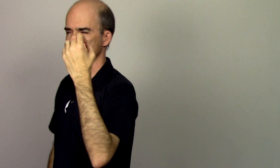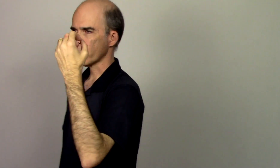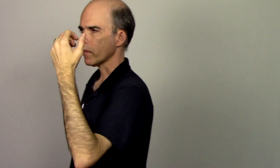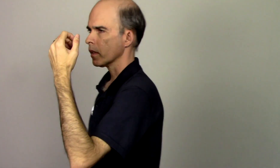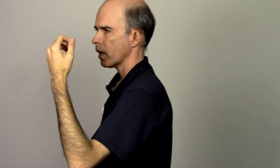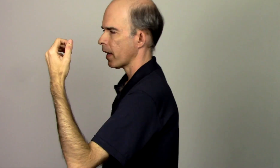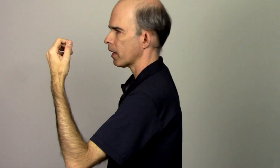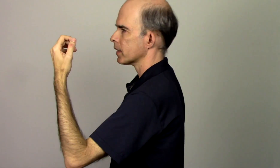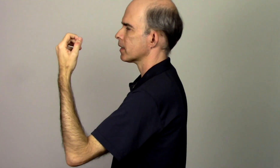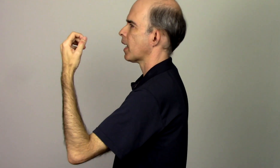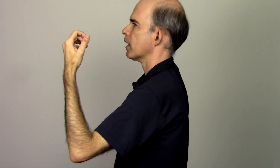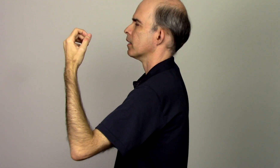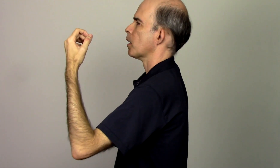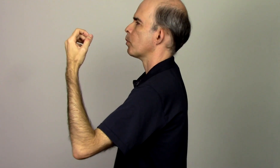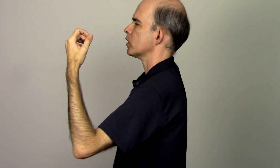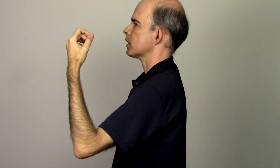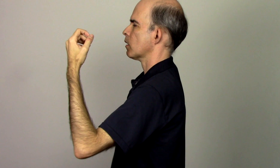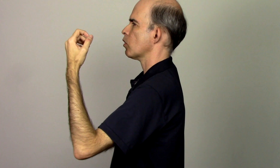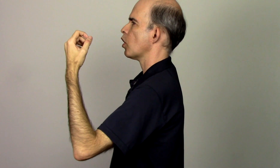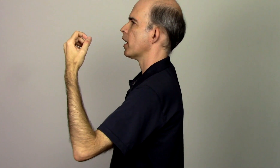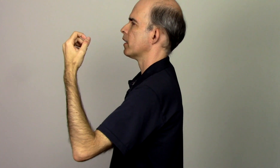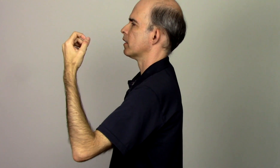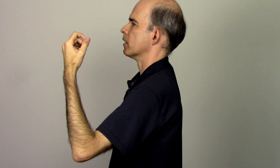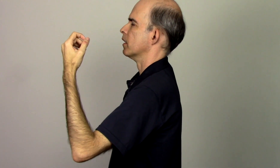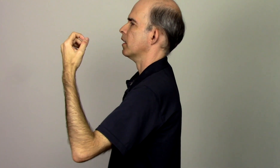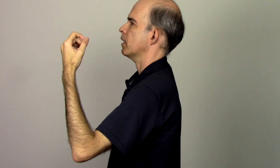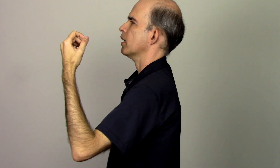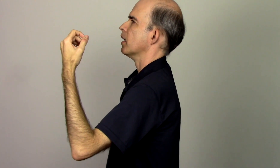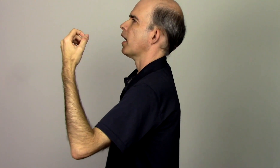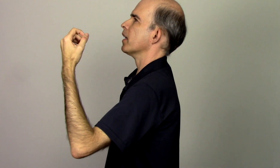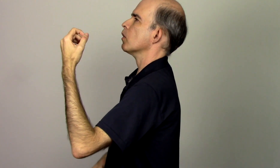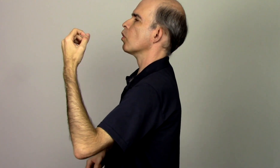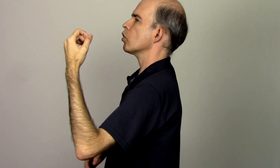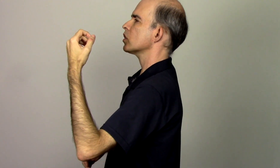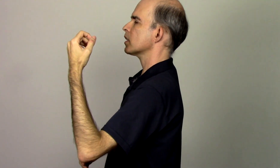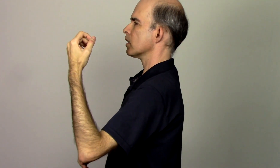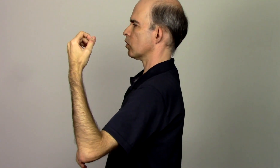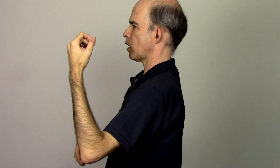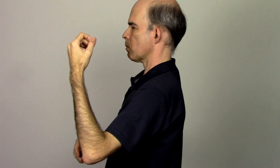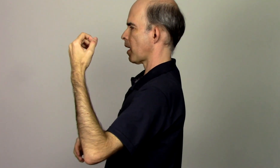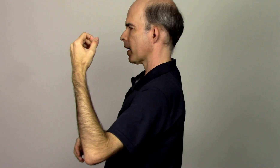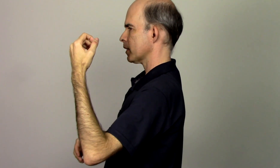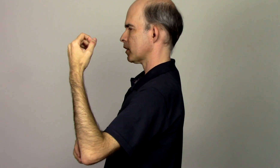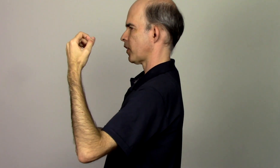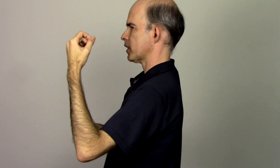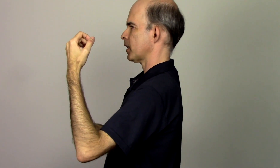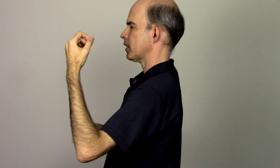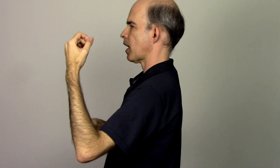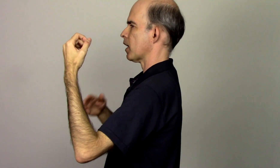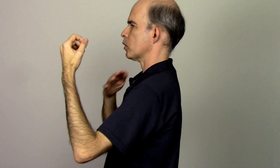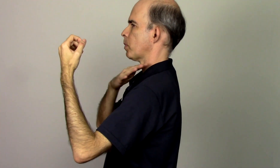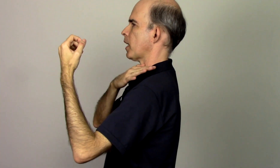ela está na posição correta aí eu consigo tenho mais facilidade para